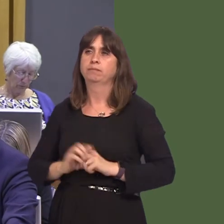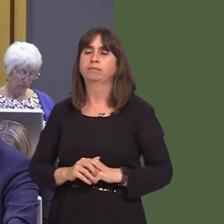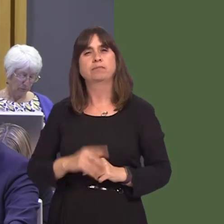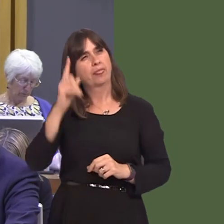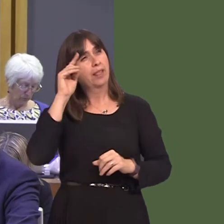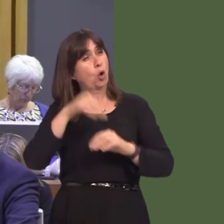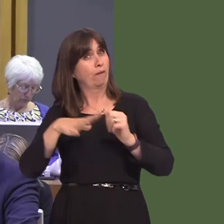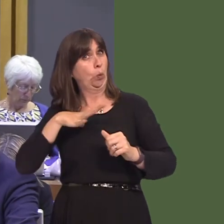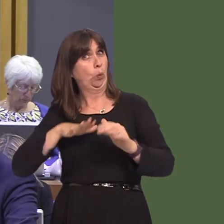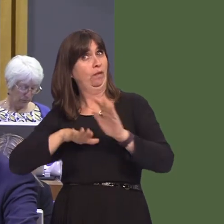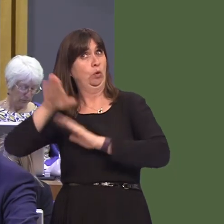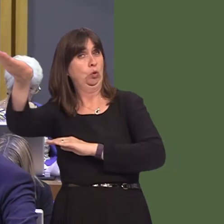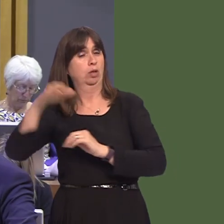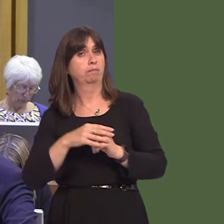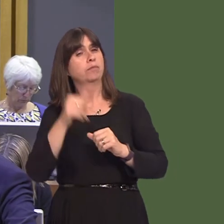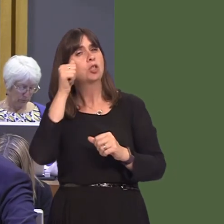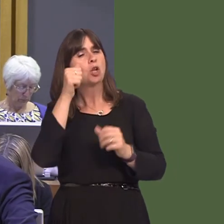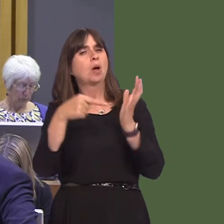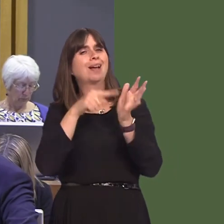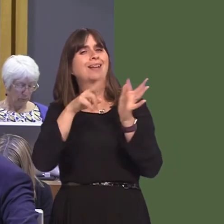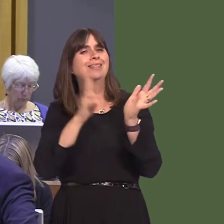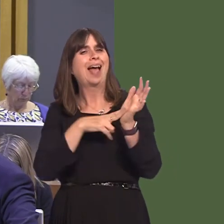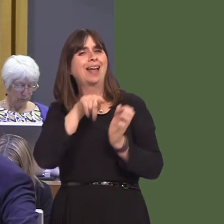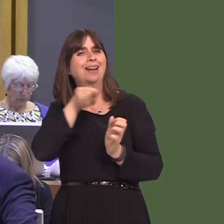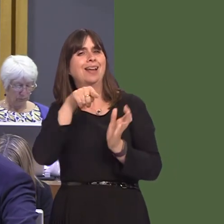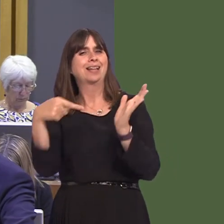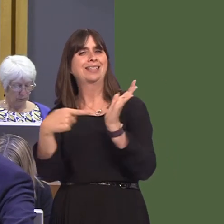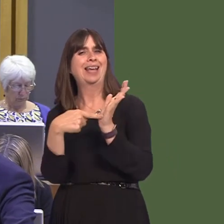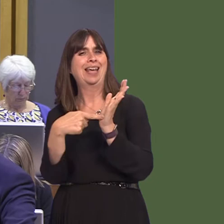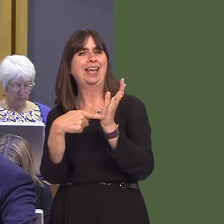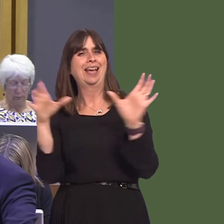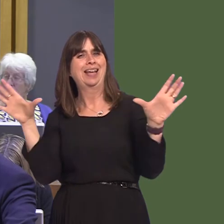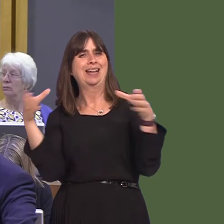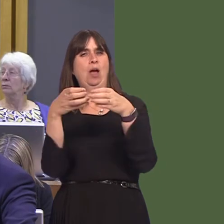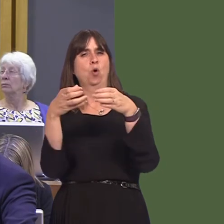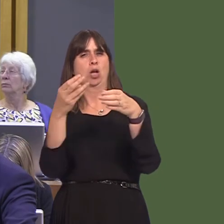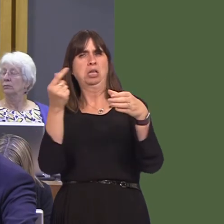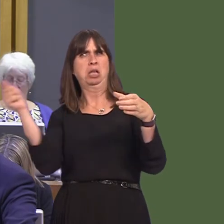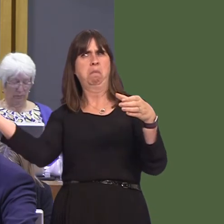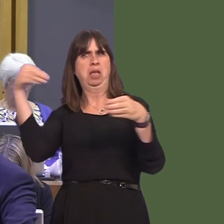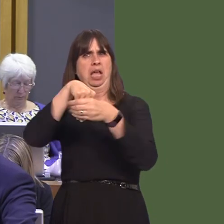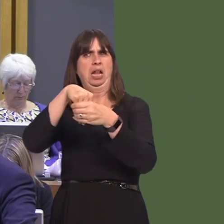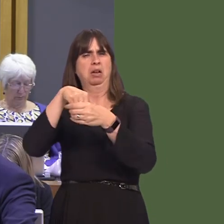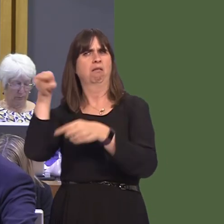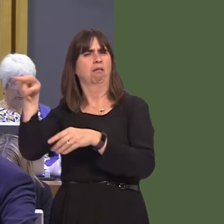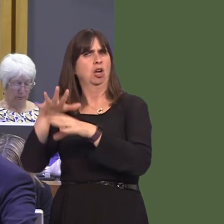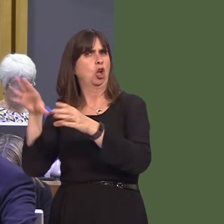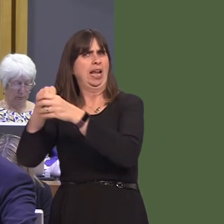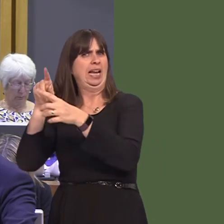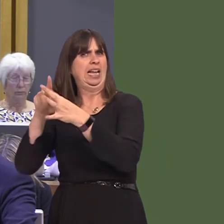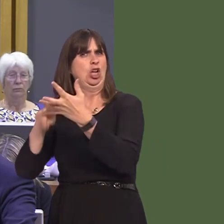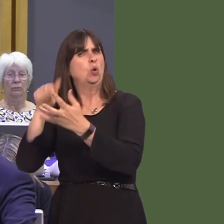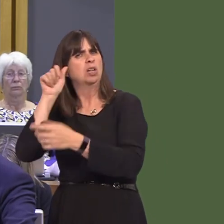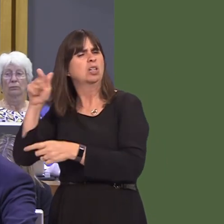non-EU members being part of the TEN-T networkófor example, Switzerland is. Is that something